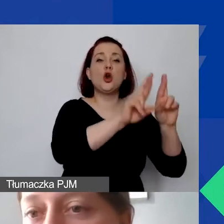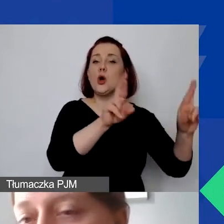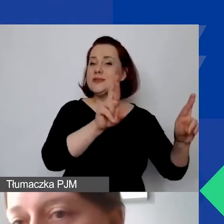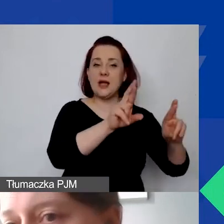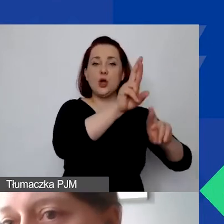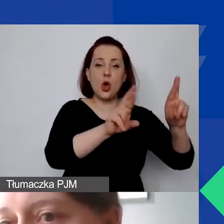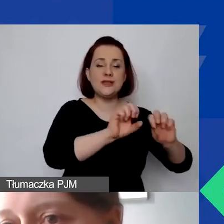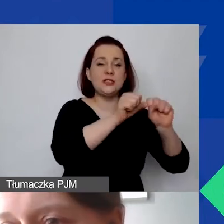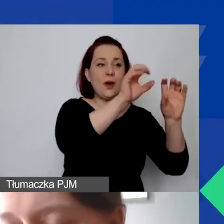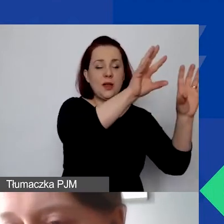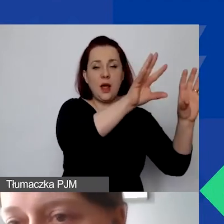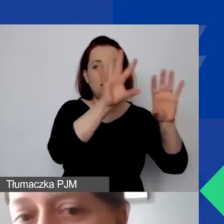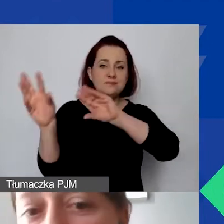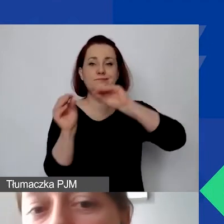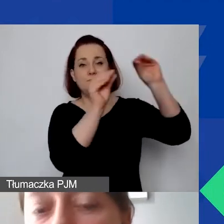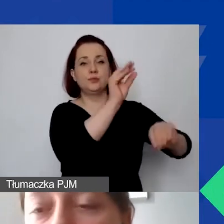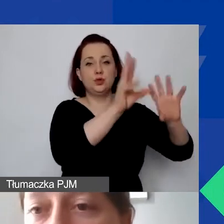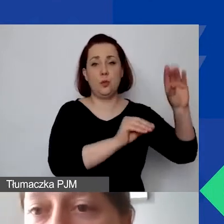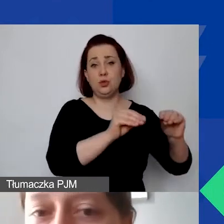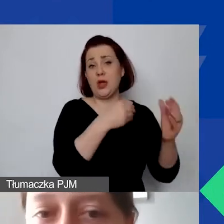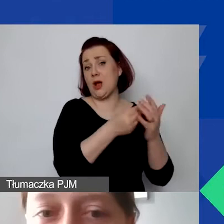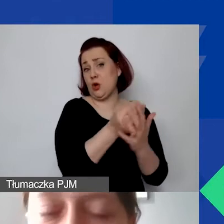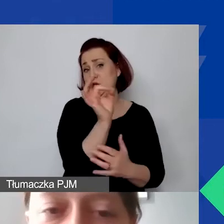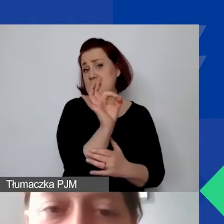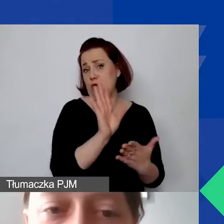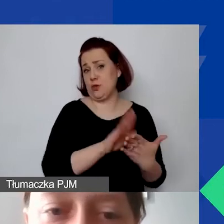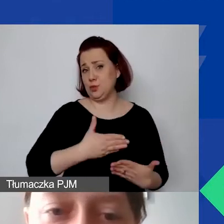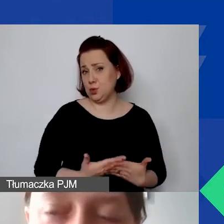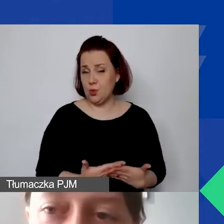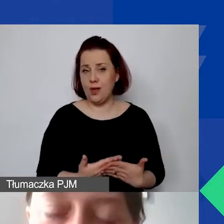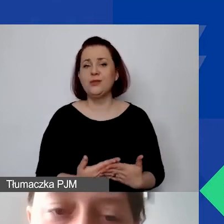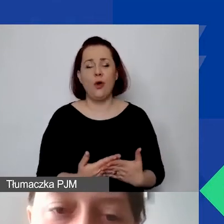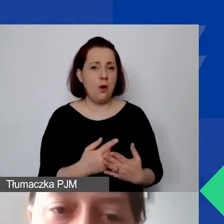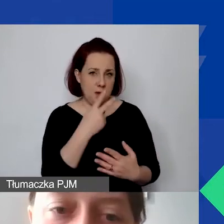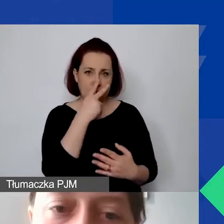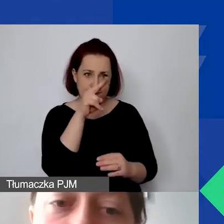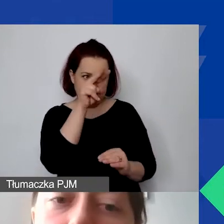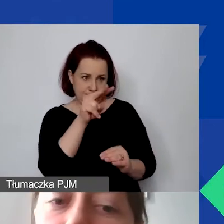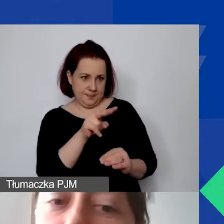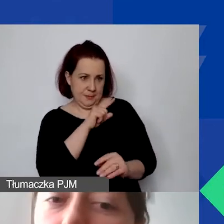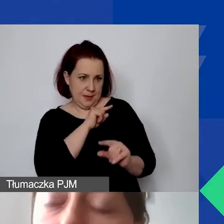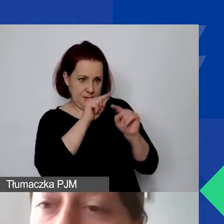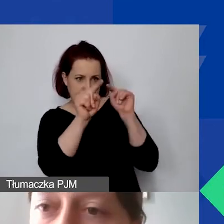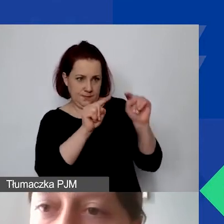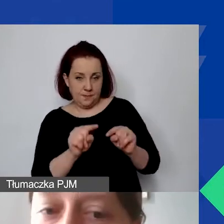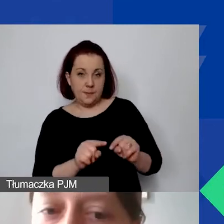One mogą mieć zerowe koszty de facto, więc też proszę na to zwracać uwagę. Potem mamy koszty pośrednie.